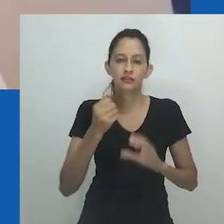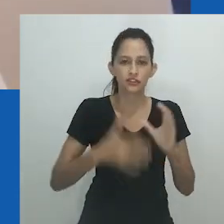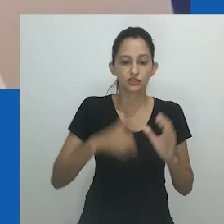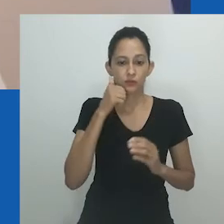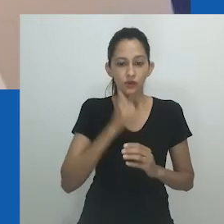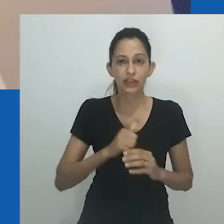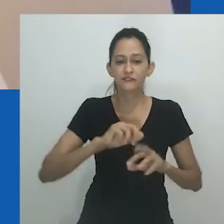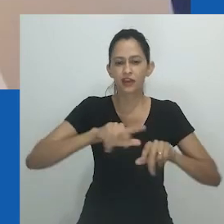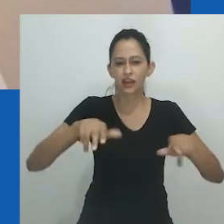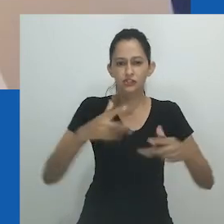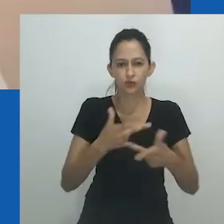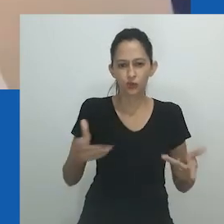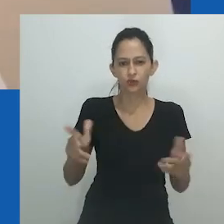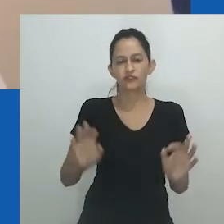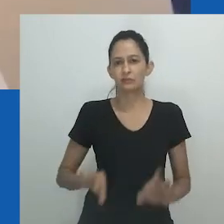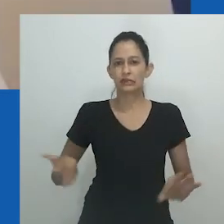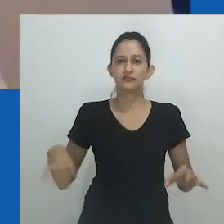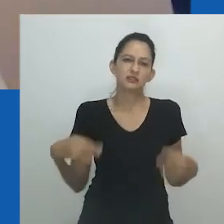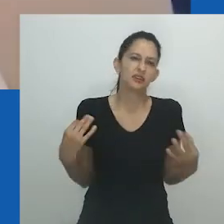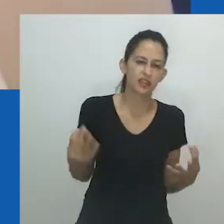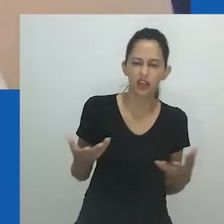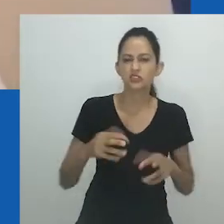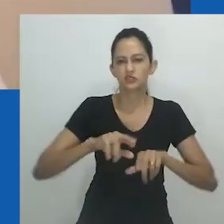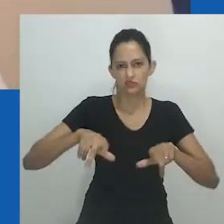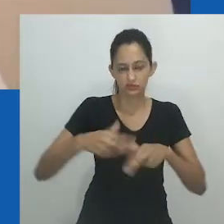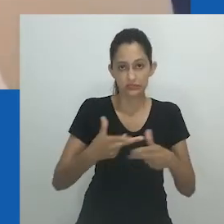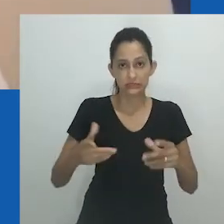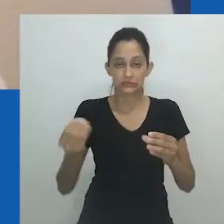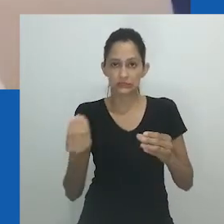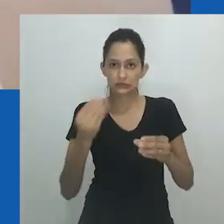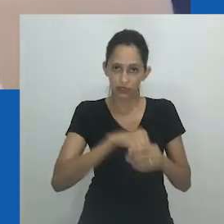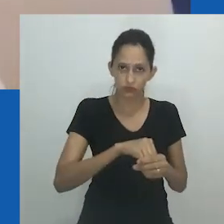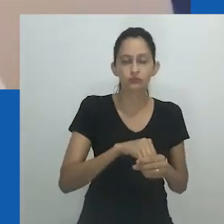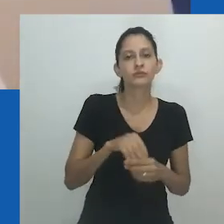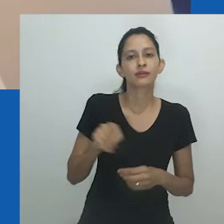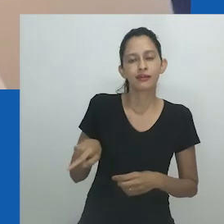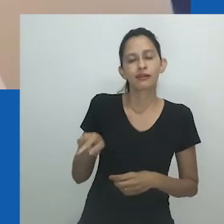Por exemplo, em sua instalação de 2006 “Unongayindoda” com uma instalação de vestido,